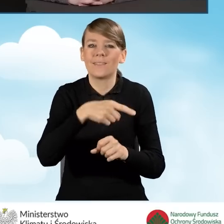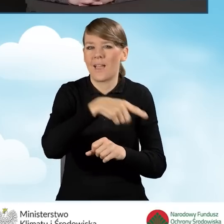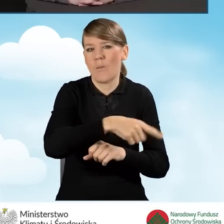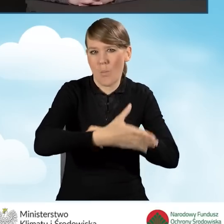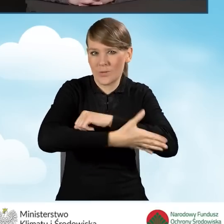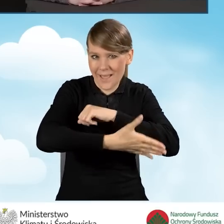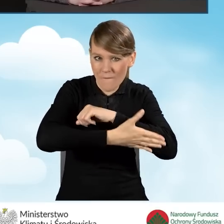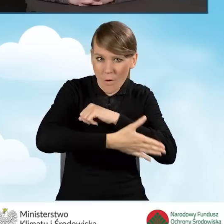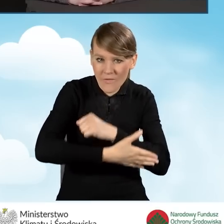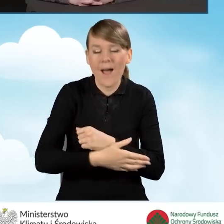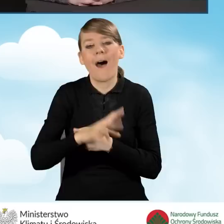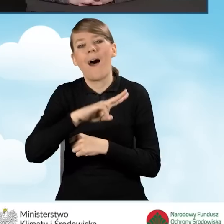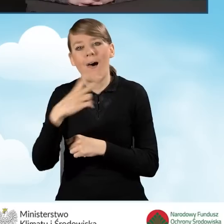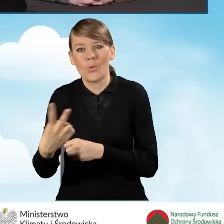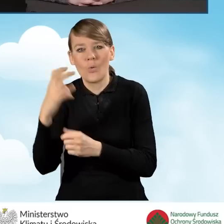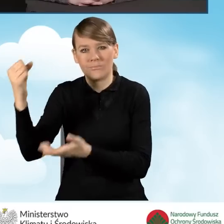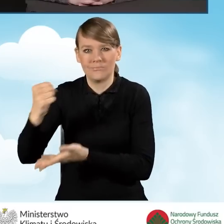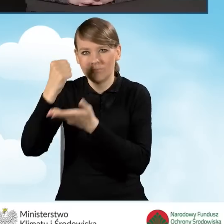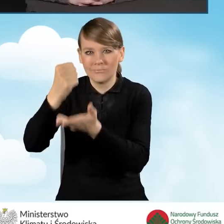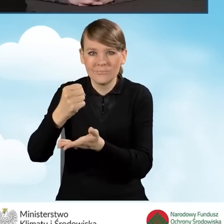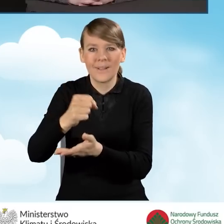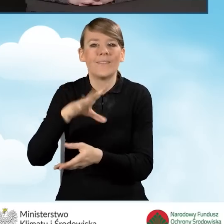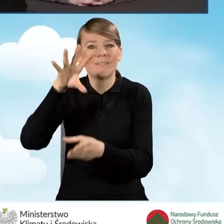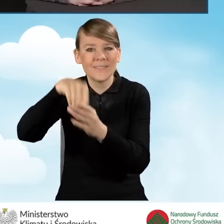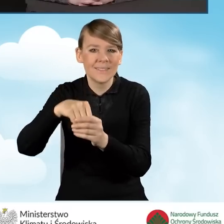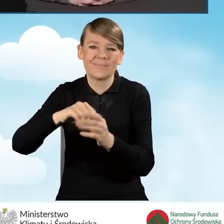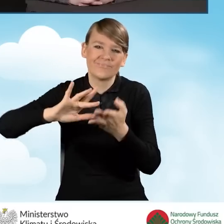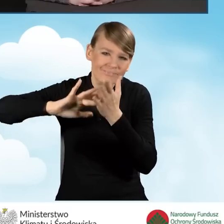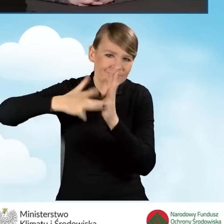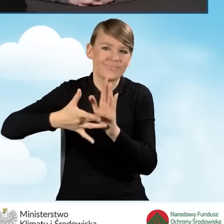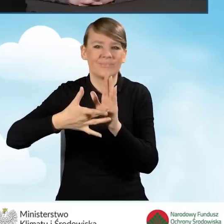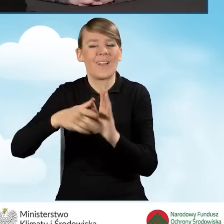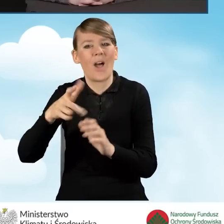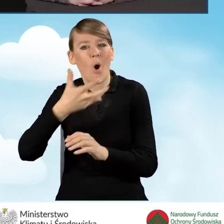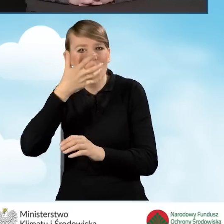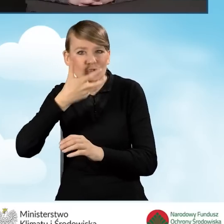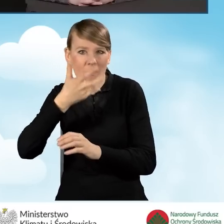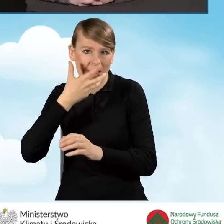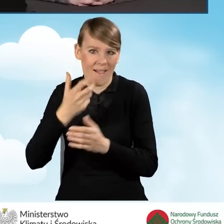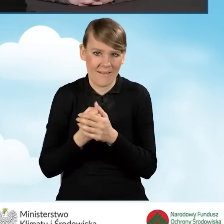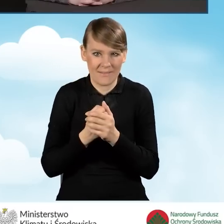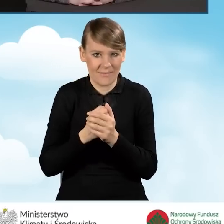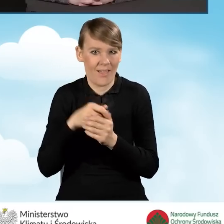oraz dotacja dla przedsięwzięć z kompleksową termomodernizacją. W części pierwszej programu,